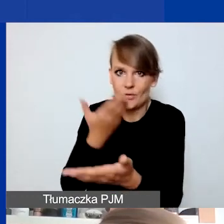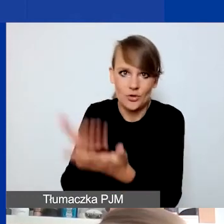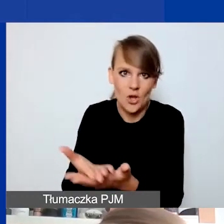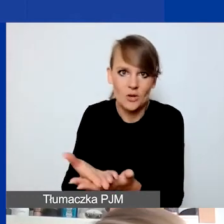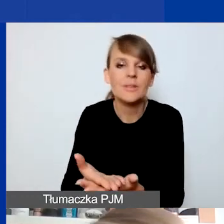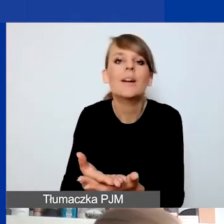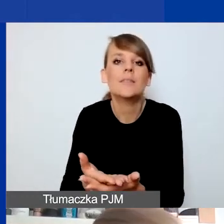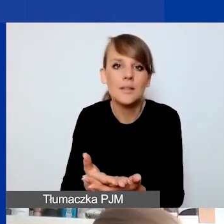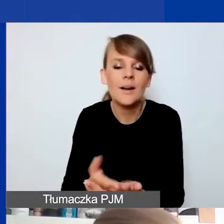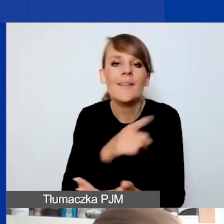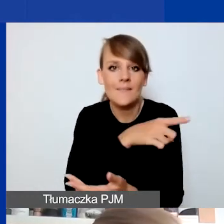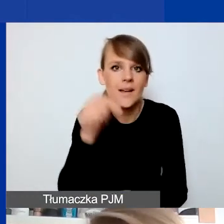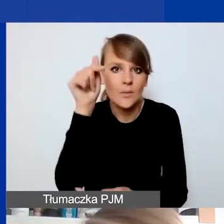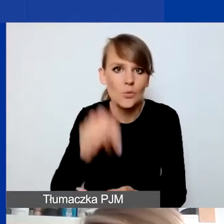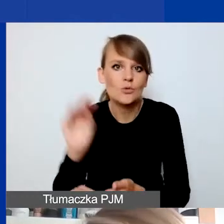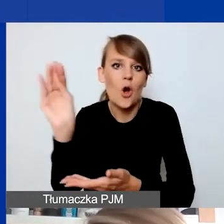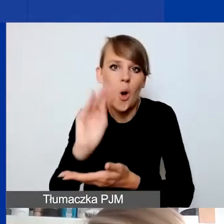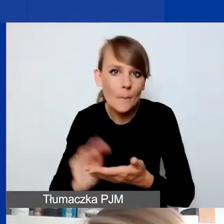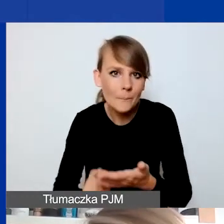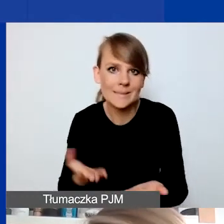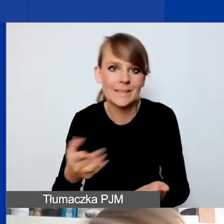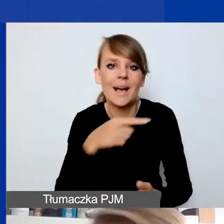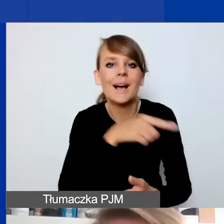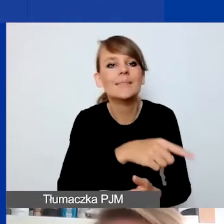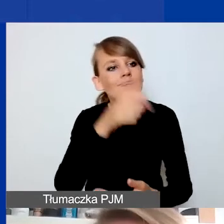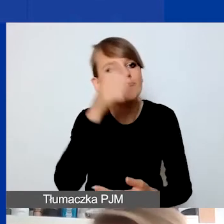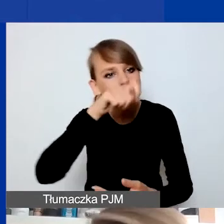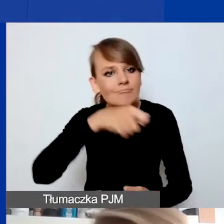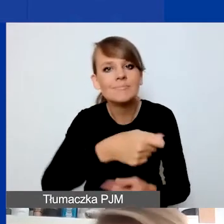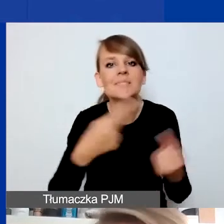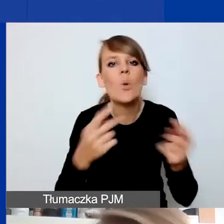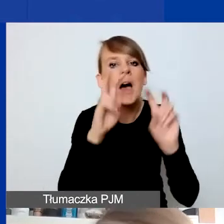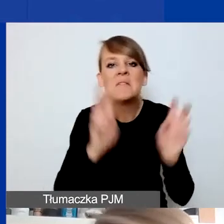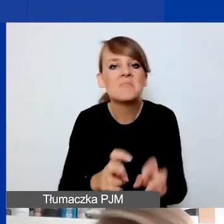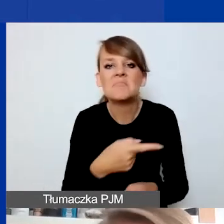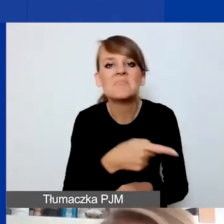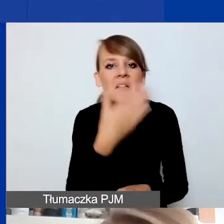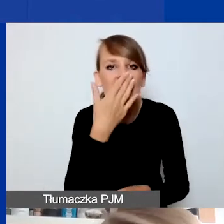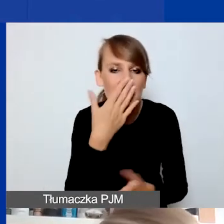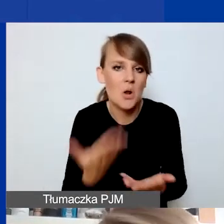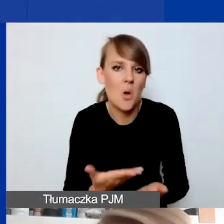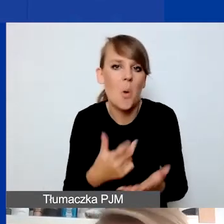będziecie musieli opisać, nazwać sytuację kryzysową, wskazać, na czym ona polega, z czego wynika